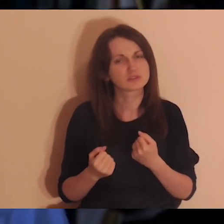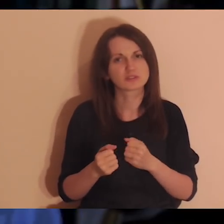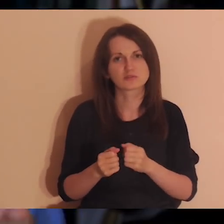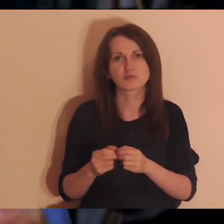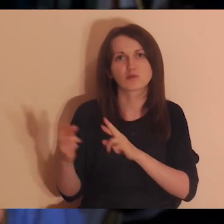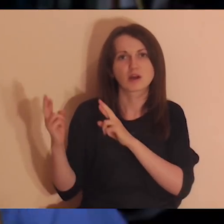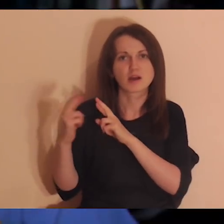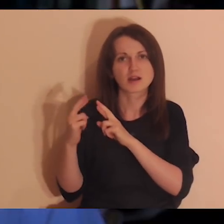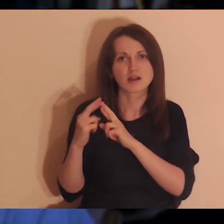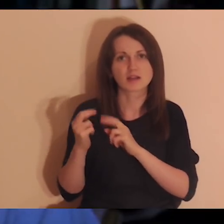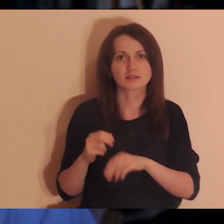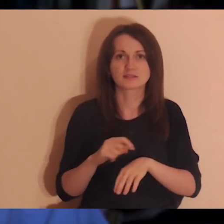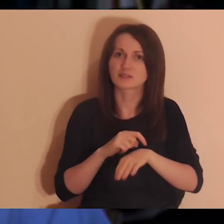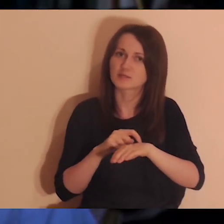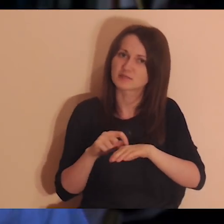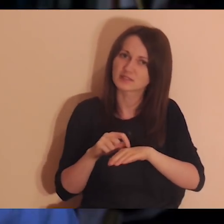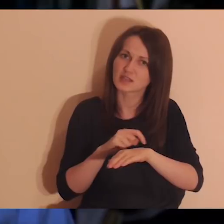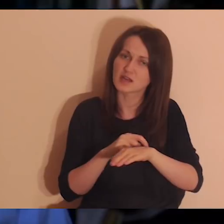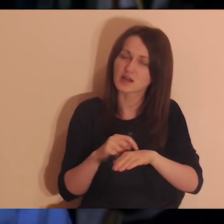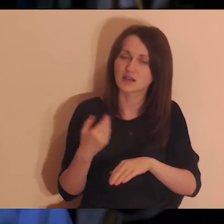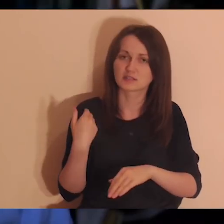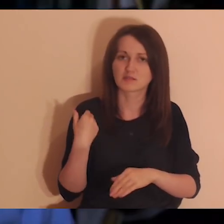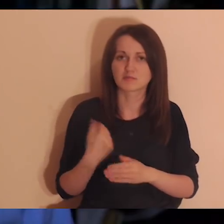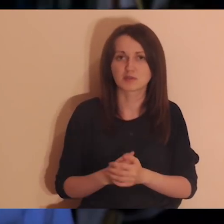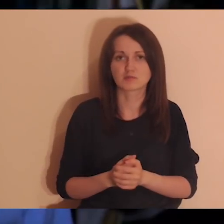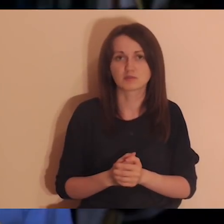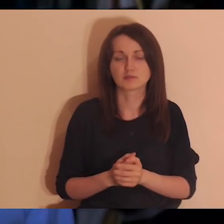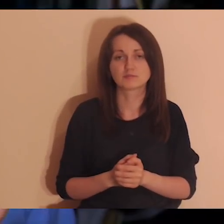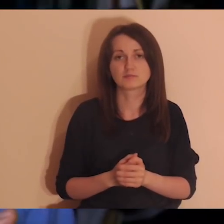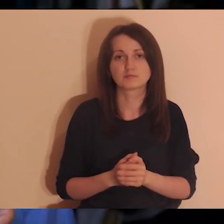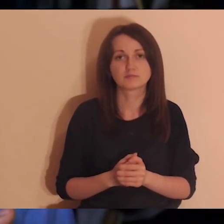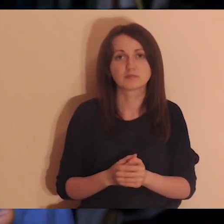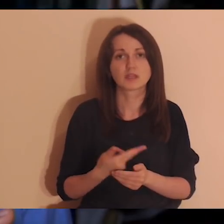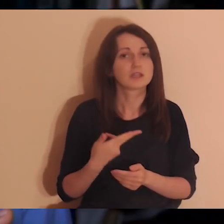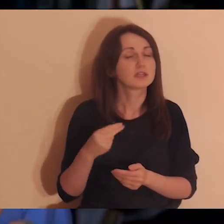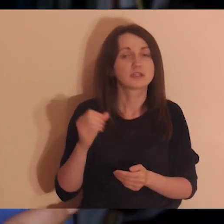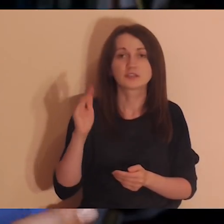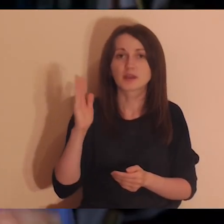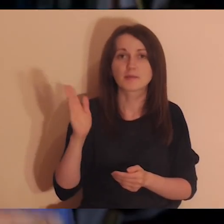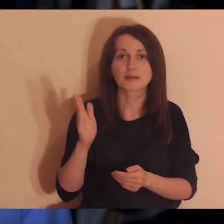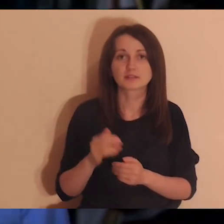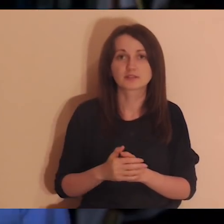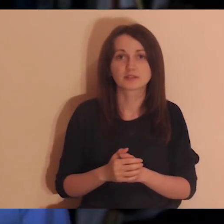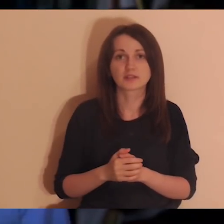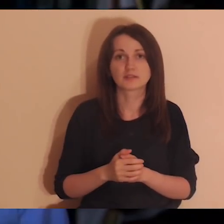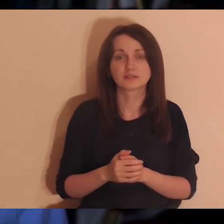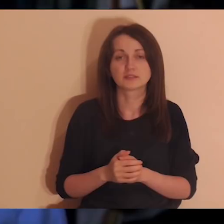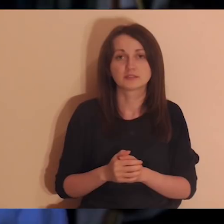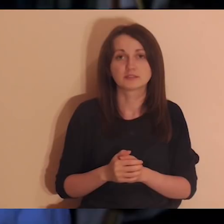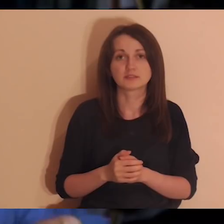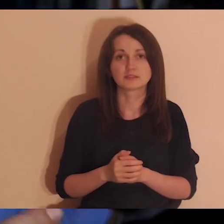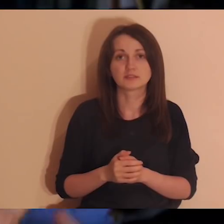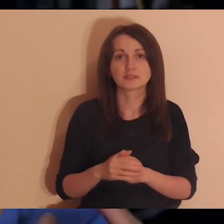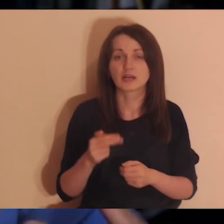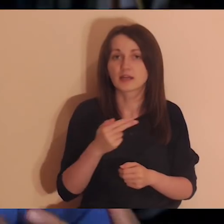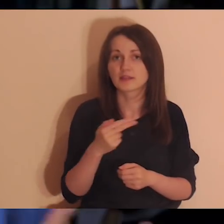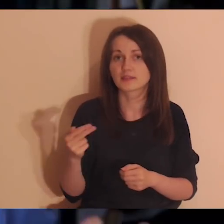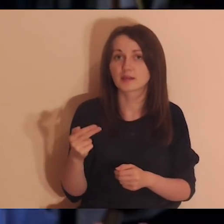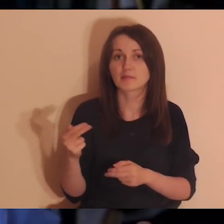Na tej medytacji nie będziemy zajmować się leczeniem ran, zajmować się takimi relacjami, które coś rozwaliły we mnie,